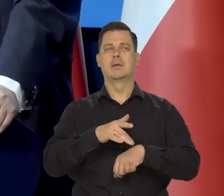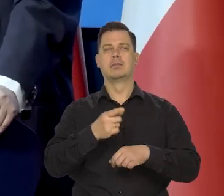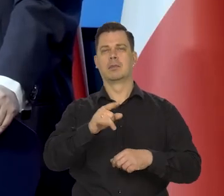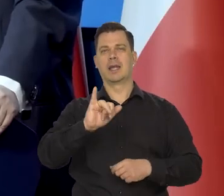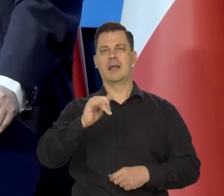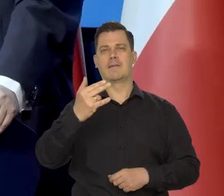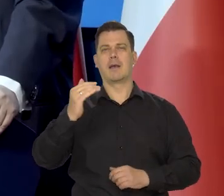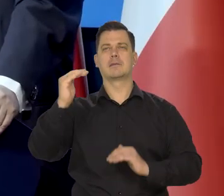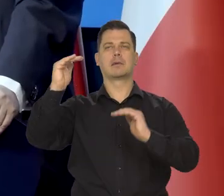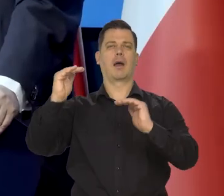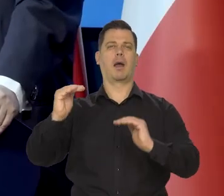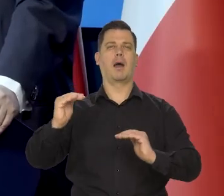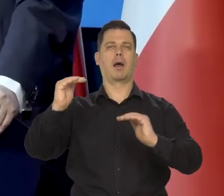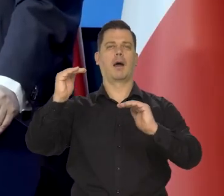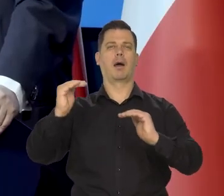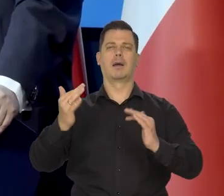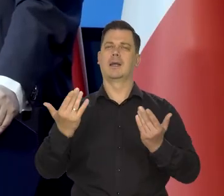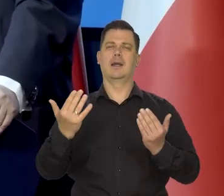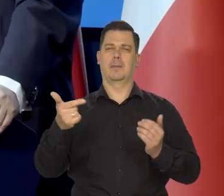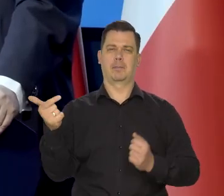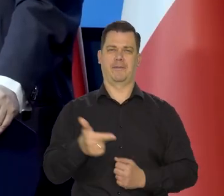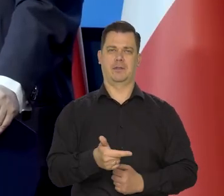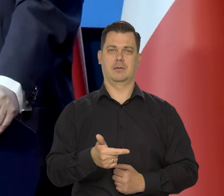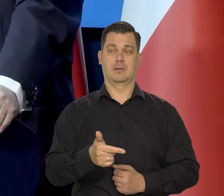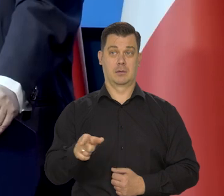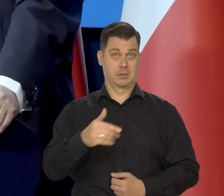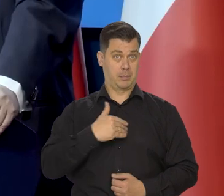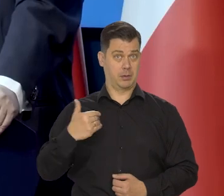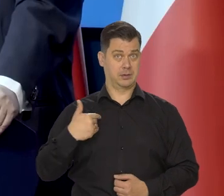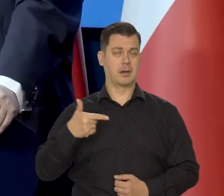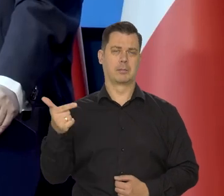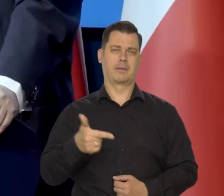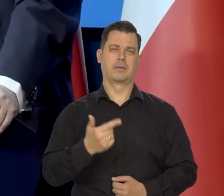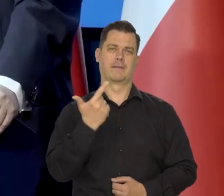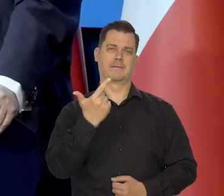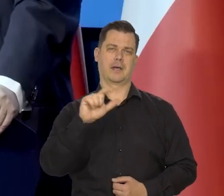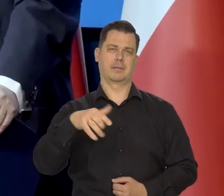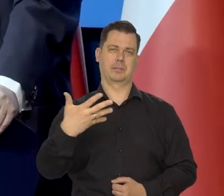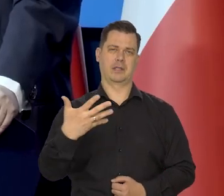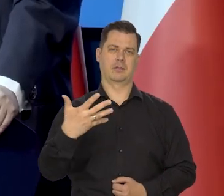który się chce osiągnąć, który sporządzany, który jest właściwy. W Polsce to jest 2,5 od pewnego czasu